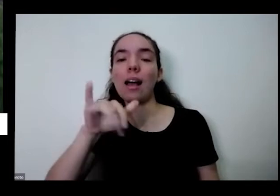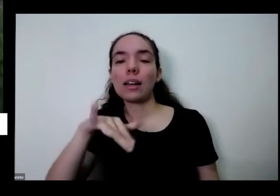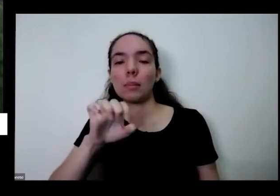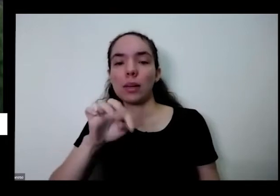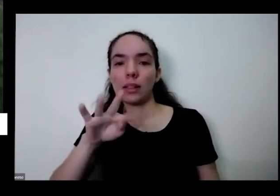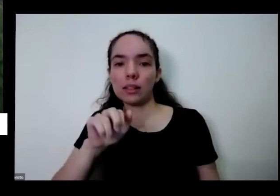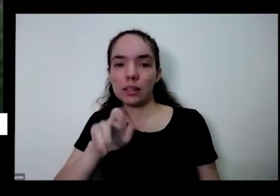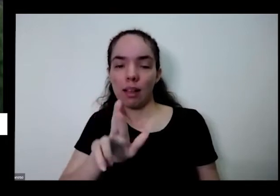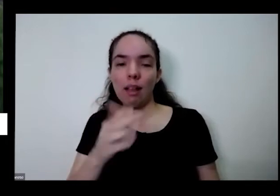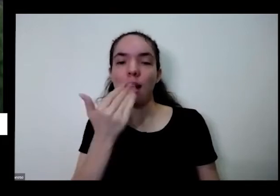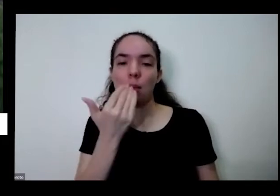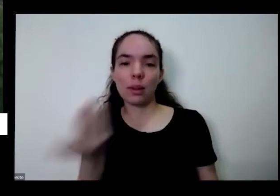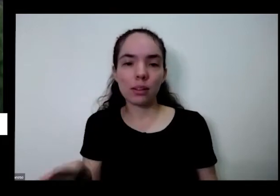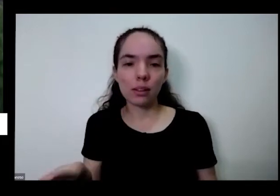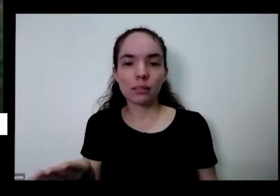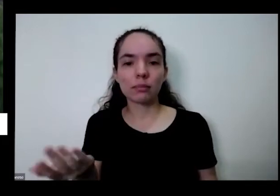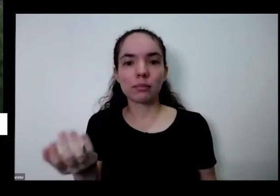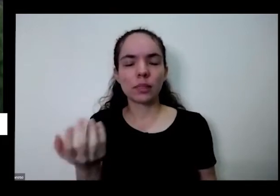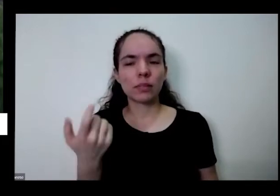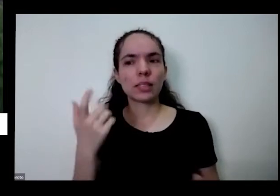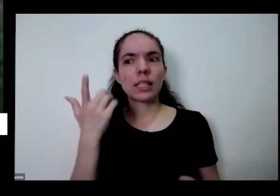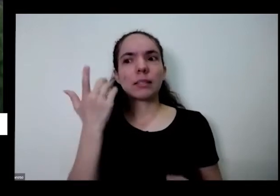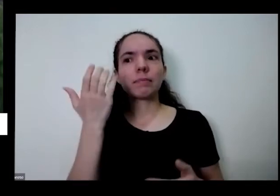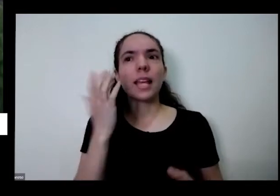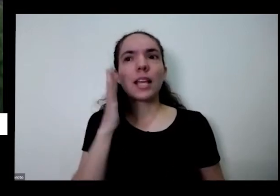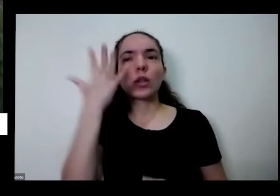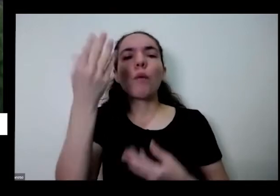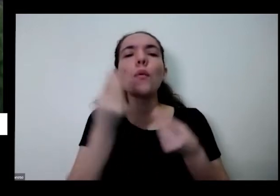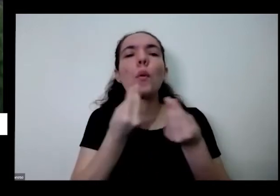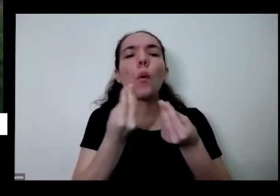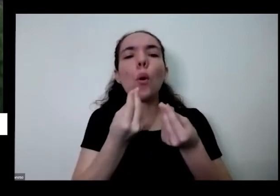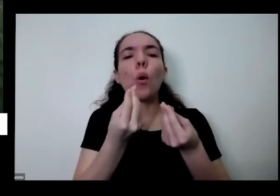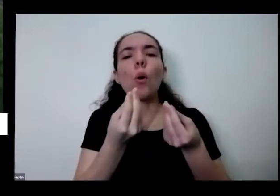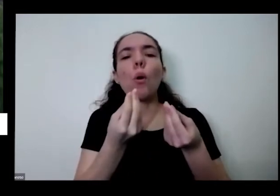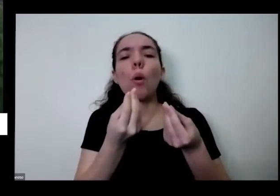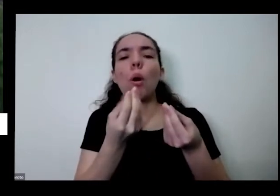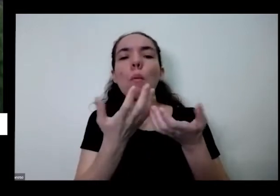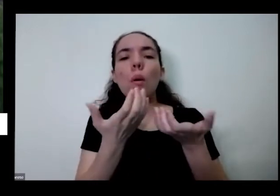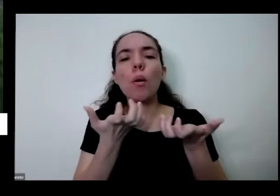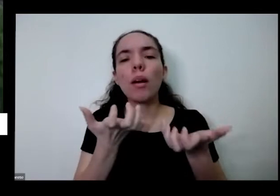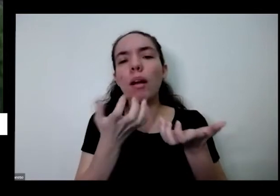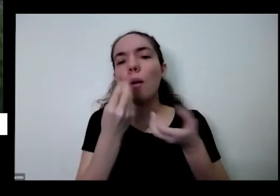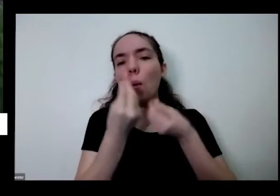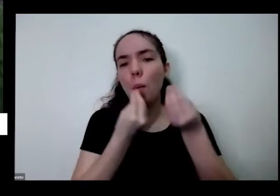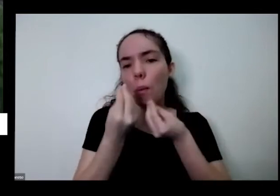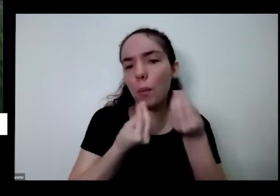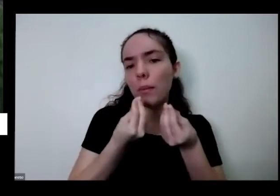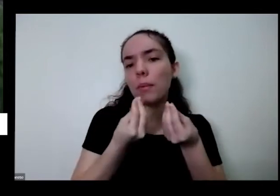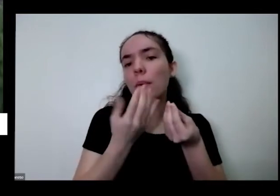que você vai querer comer isso vale para mim com como indivíduo vale para pequenas comunidades vale